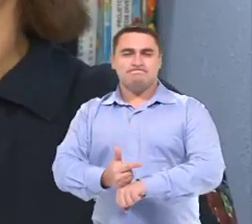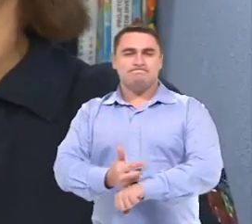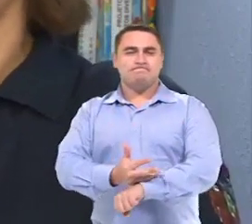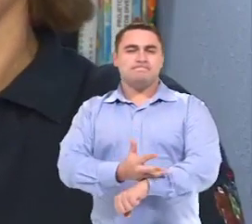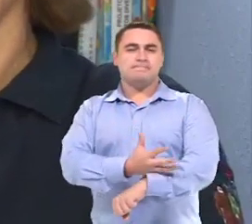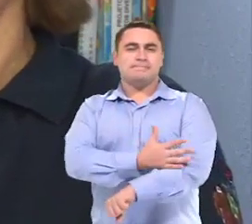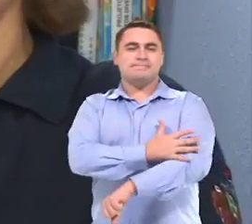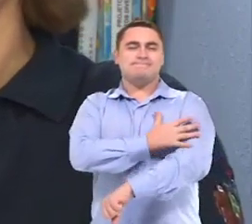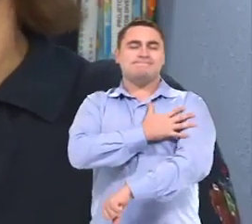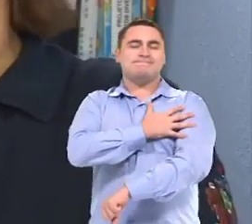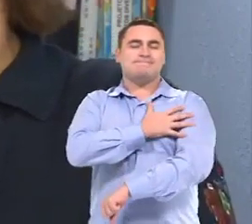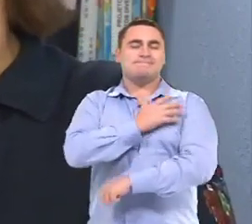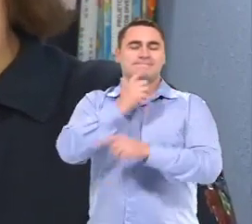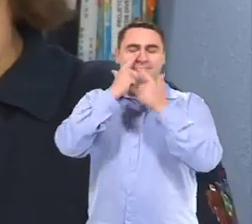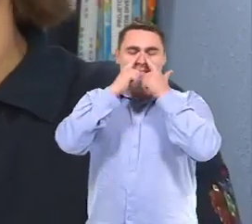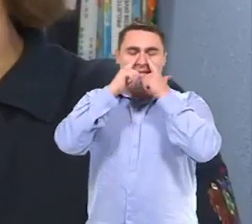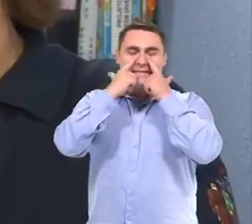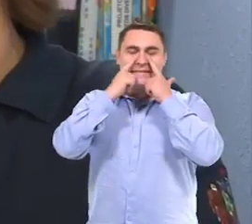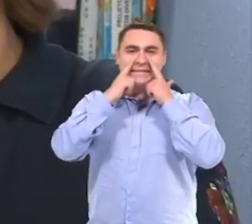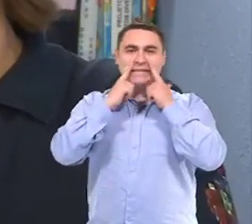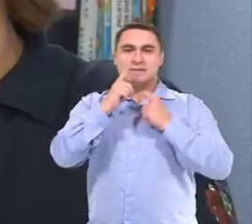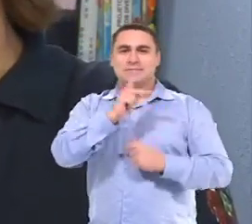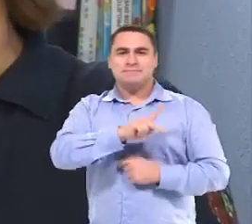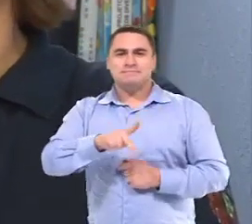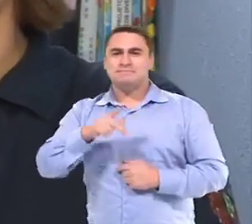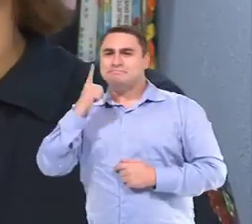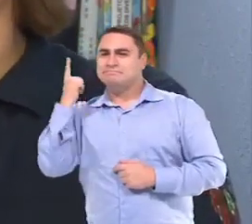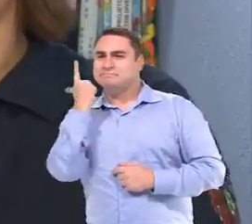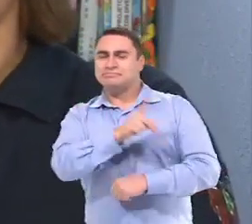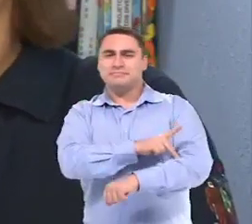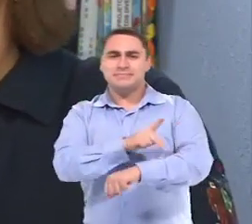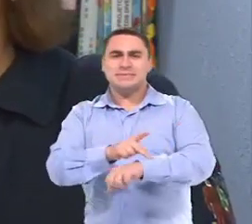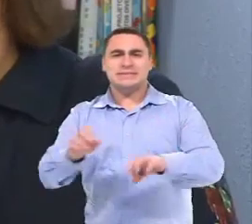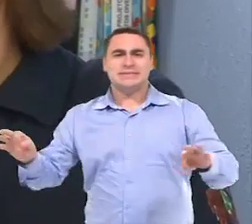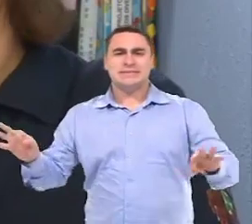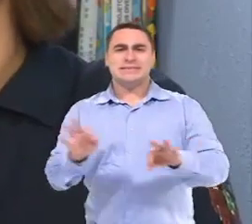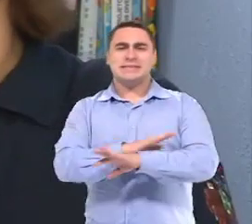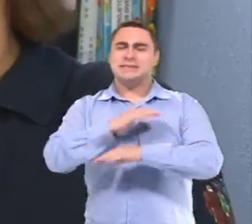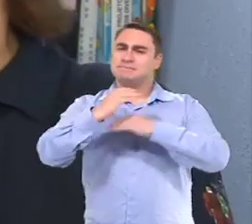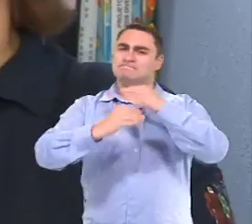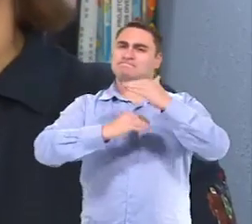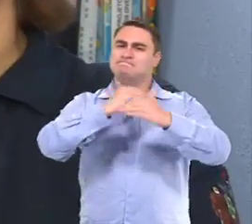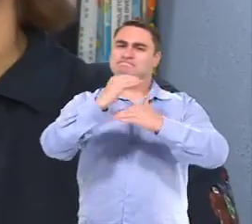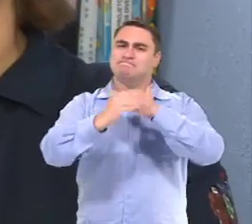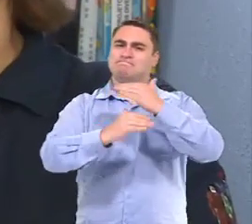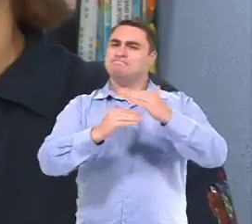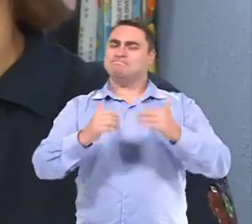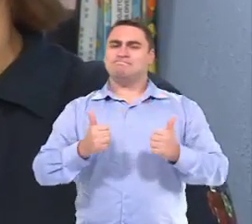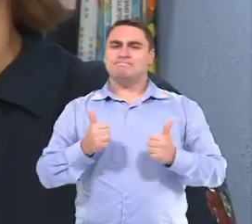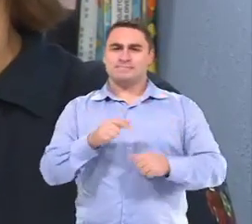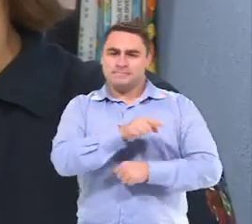Porque eu vi a possibilidade pedagógica, né, ali já construída na Isabelly.